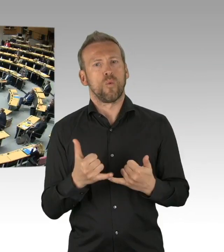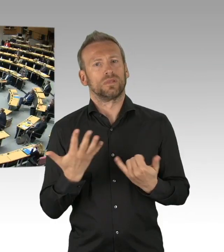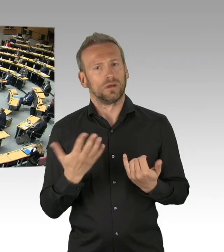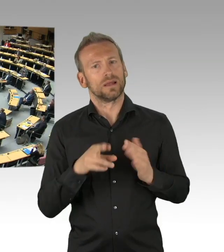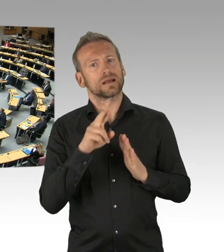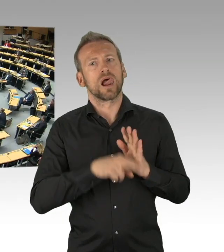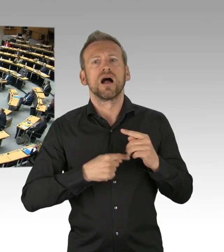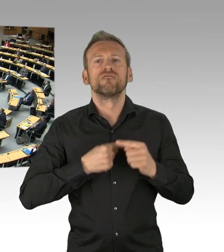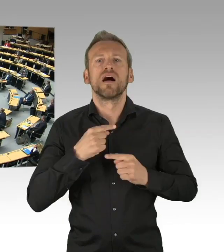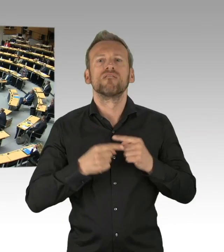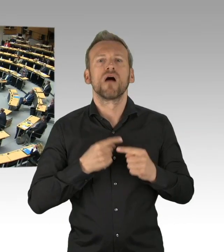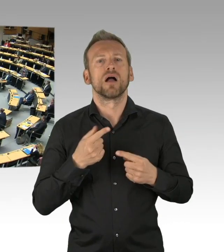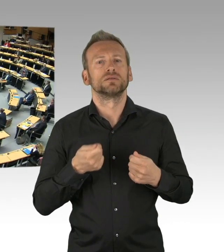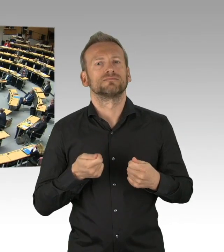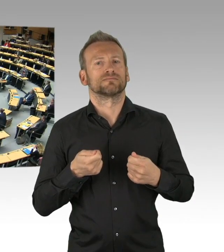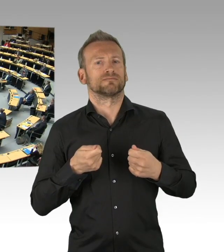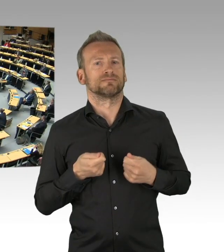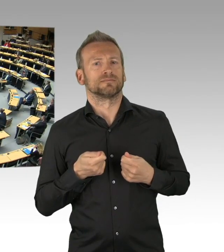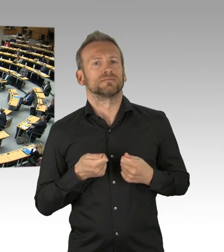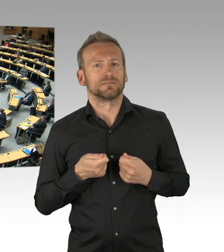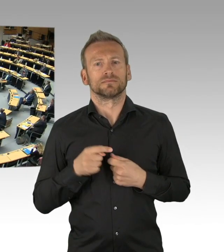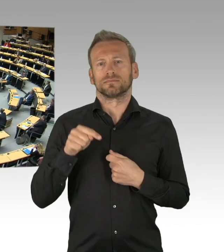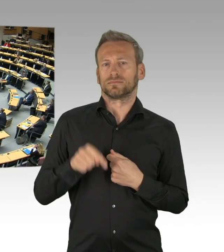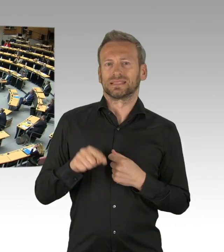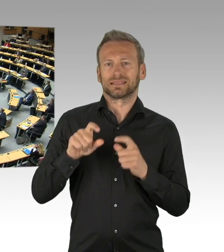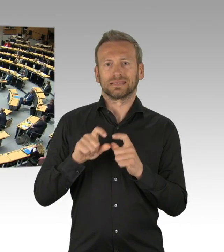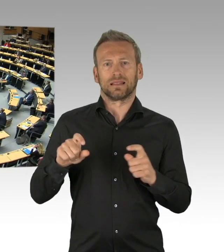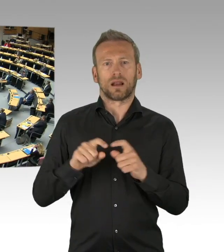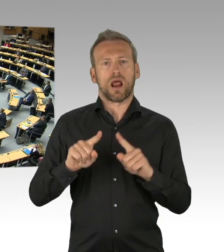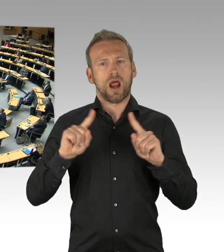(Sprecherwechsel) Sie haben gefragt, Herr Präsident, ob jemand zu widersprechen wünscht, ich wünsche zu begründen,